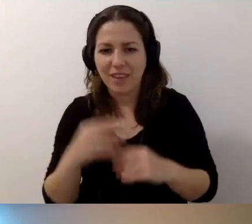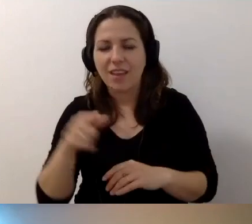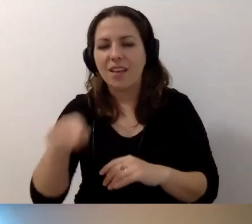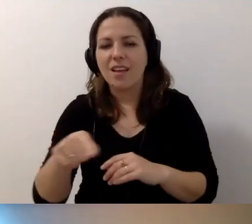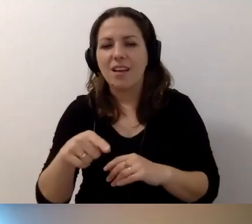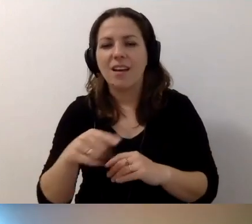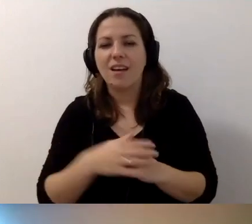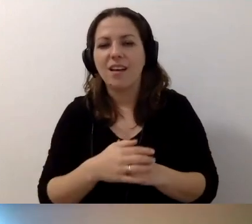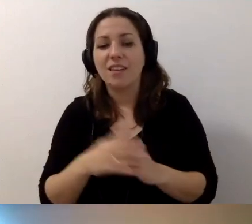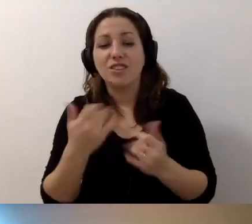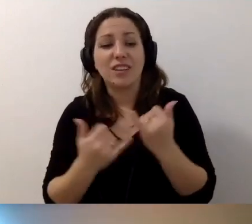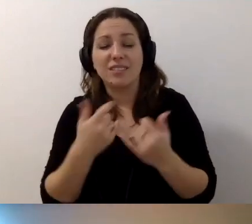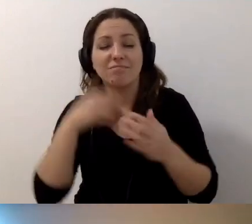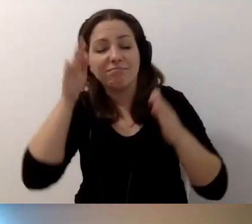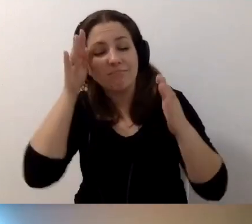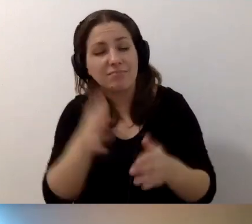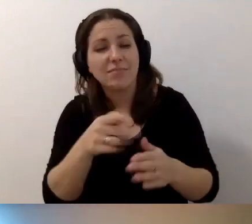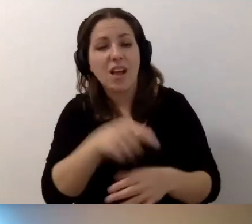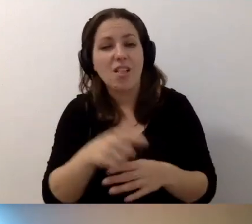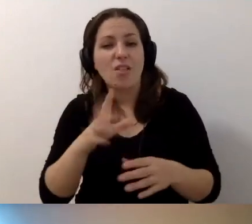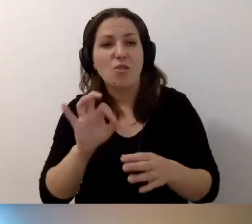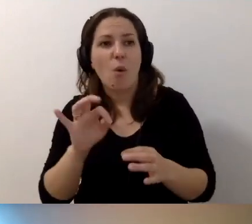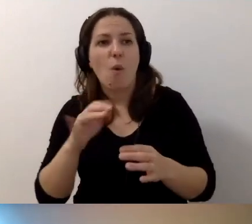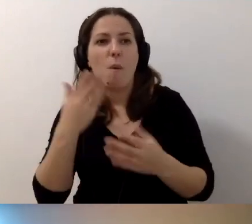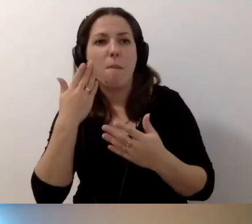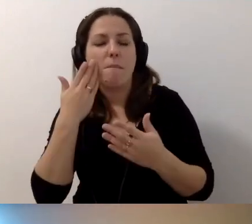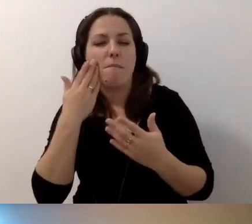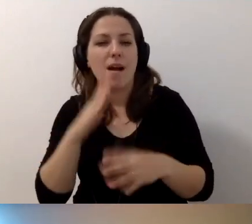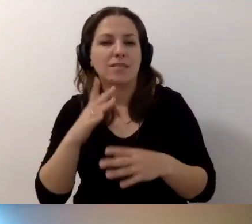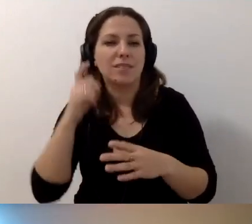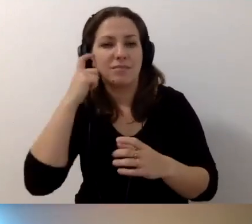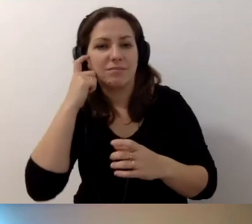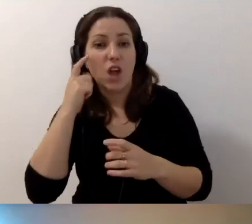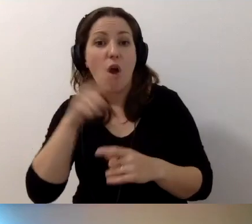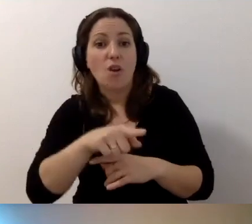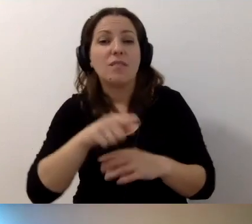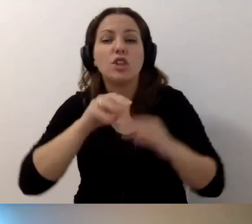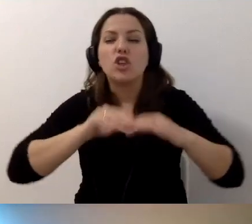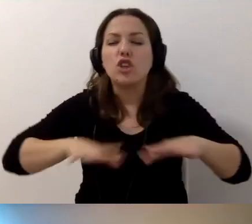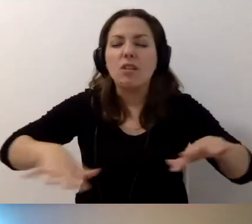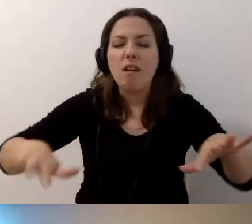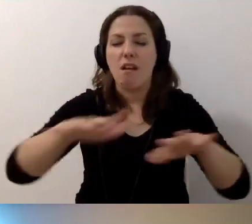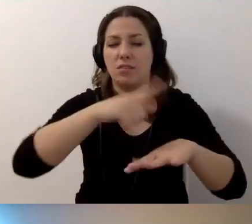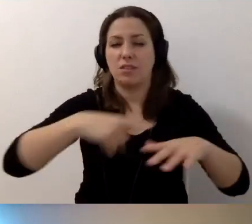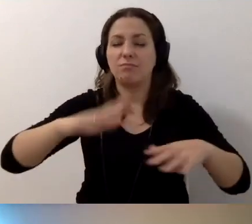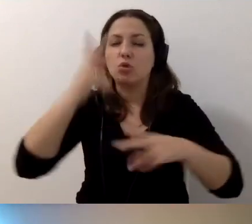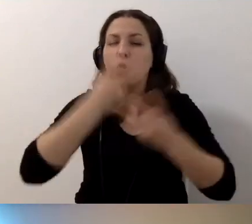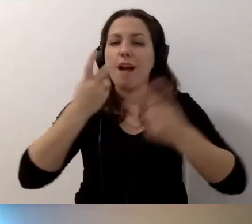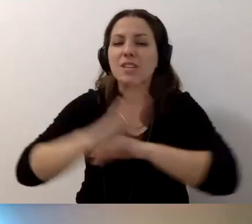Ale jeśli nie będziemy się na nich skupiali, to może przestaną tak bardzo boleć. MAŁGORZATA: Sieciujmy się i szukajmy wsparcia. To bardzo ważne.